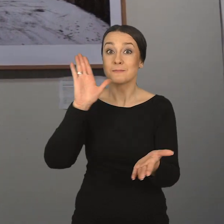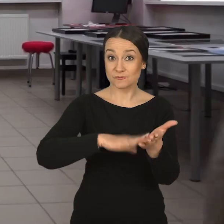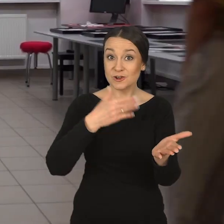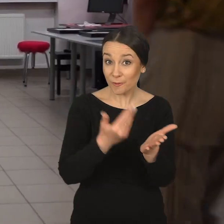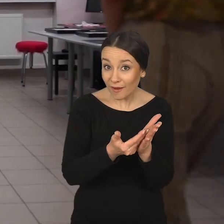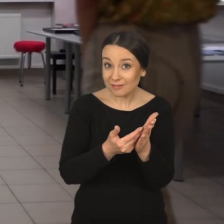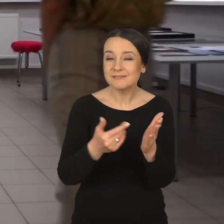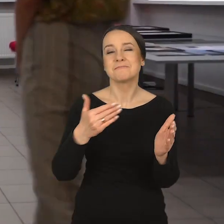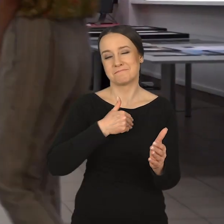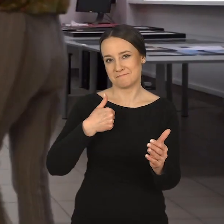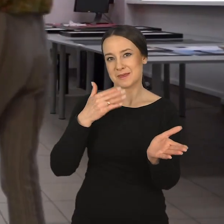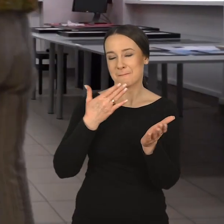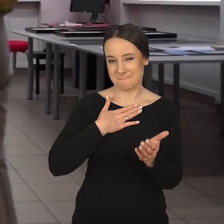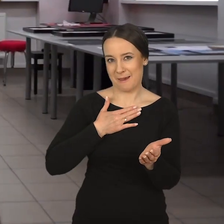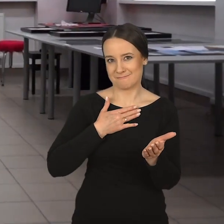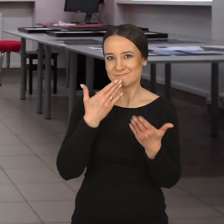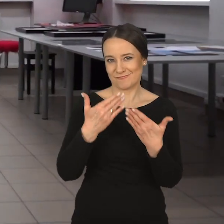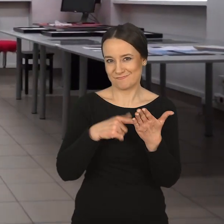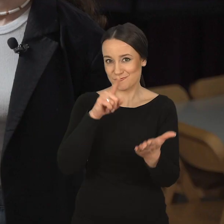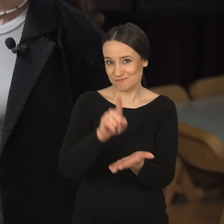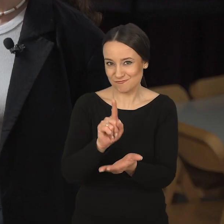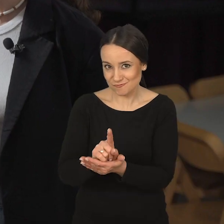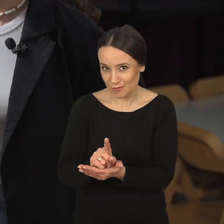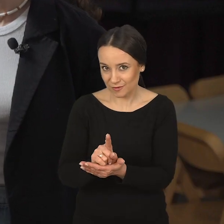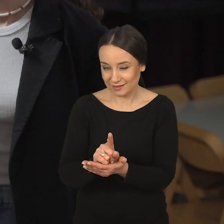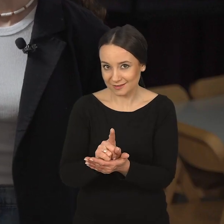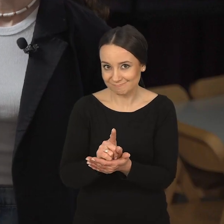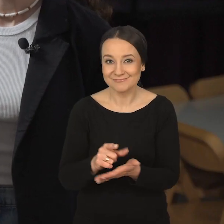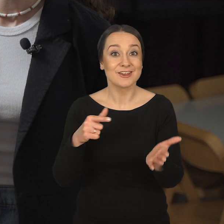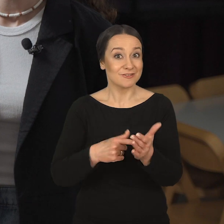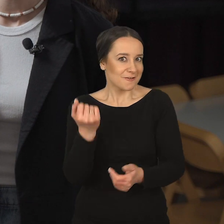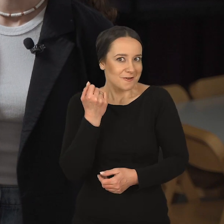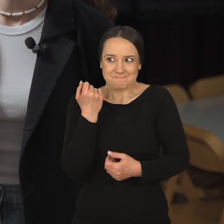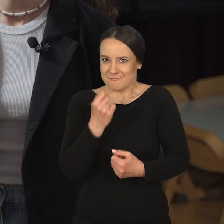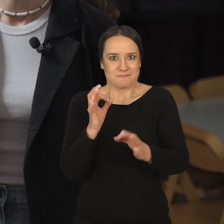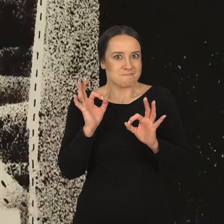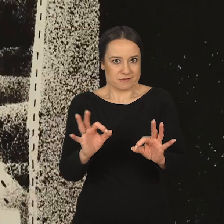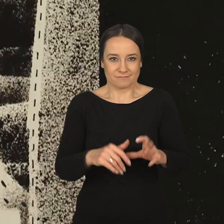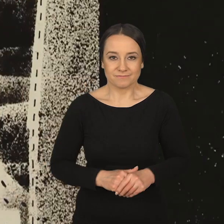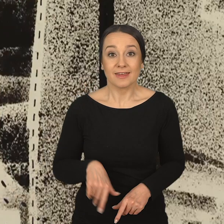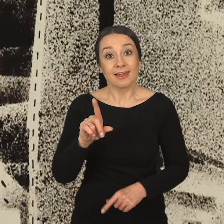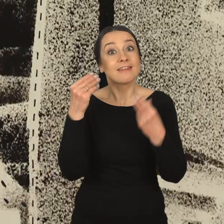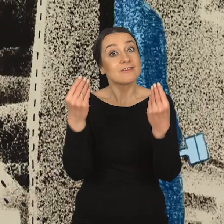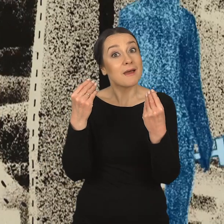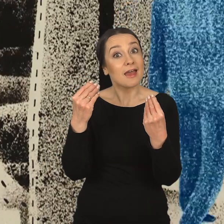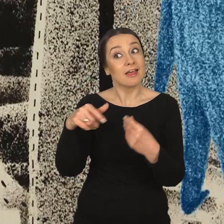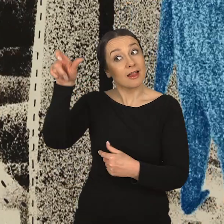Takie przykłady mamy i to jest jak najbardziej w porządku.